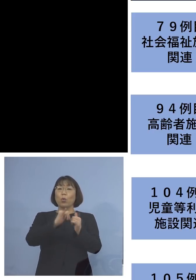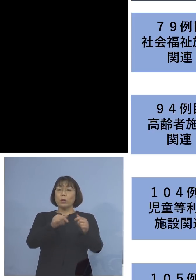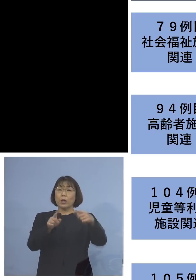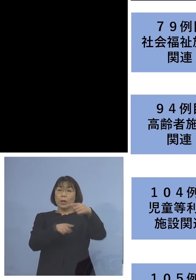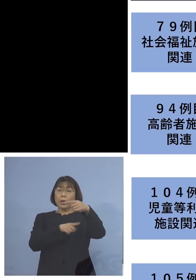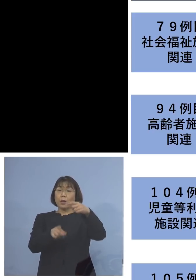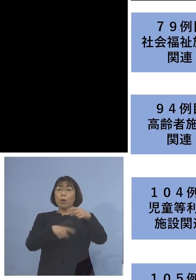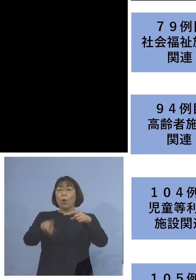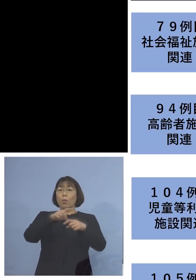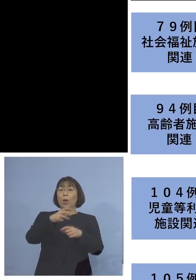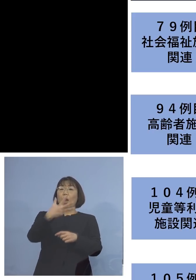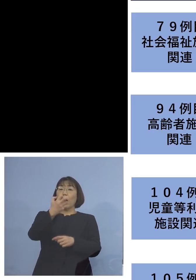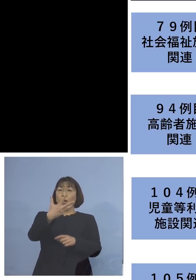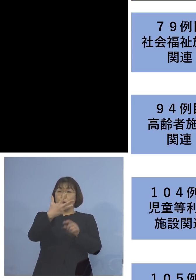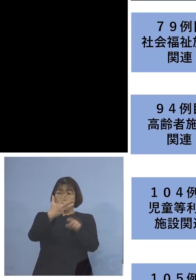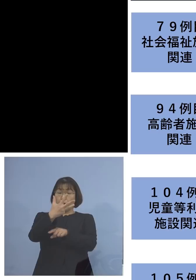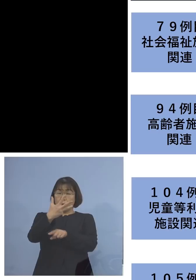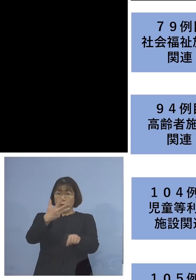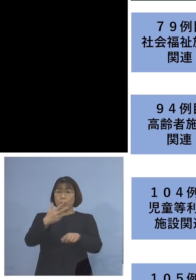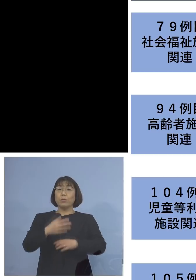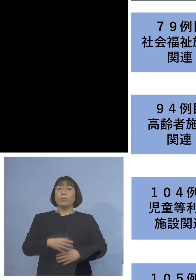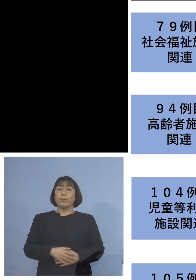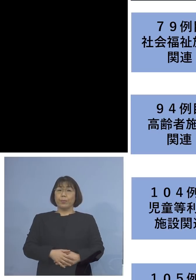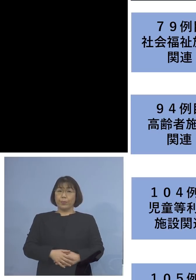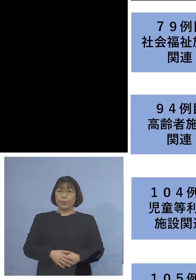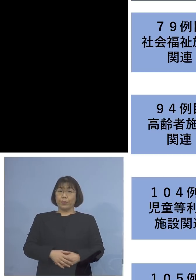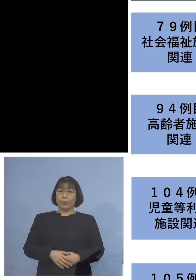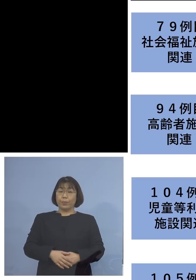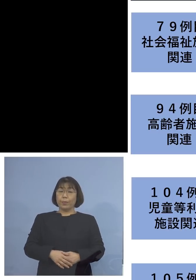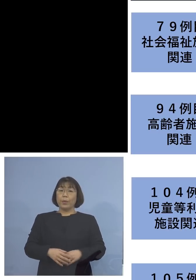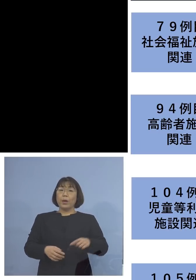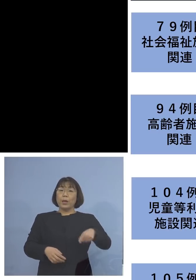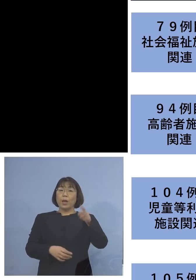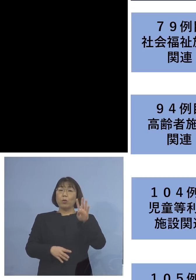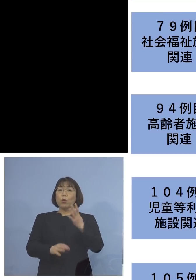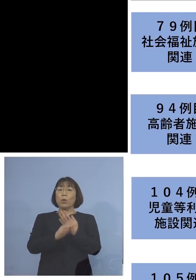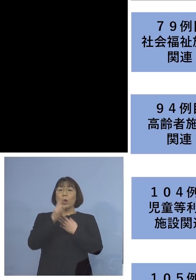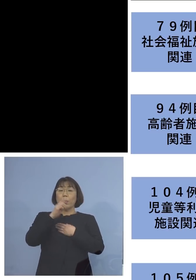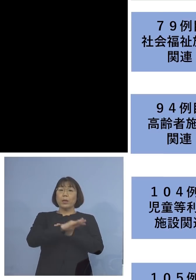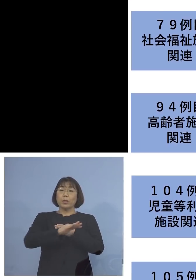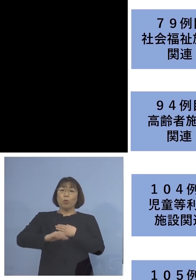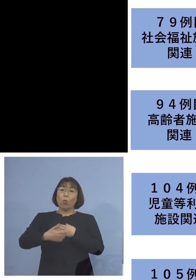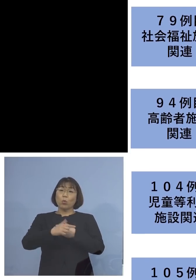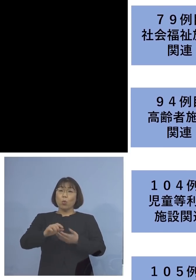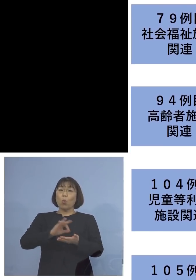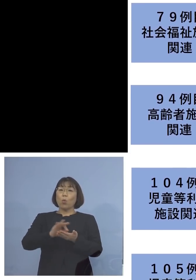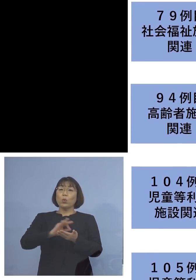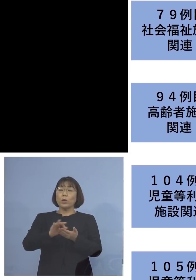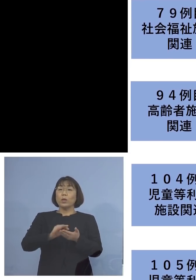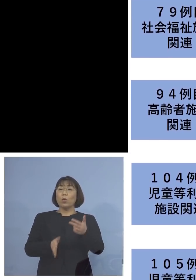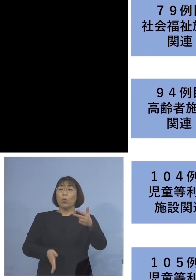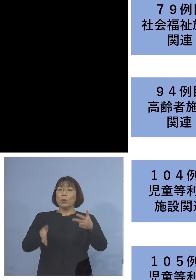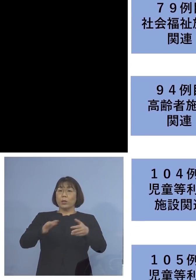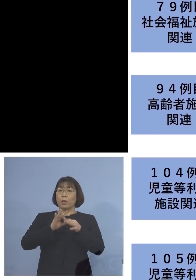88名の関連クラスターに 「104例目児童等利用施設 関連クラスター」については